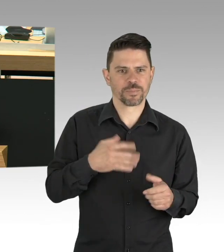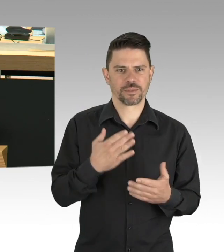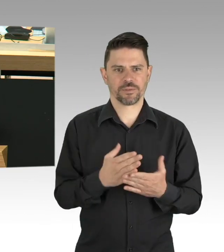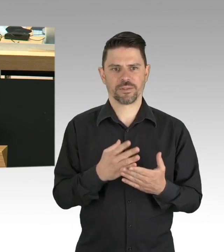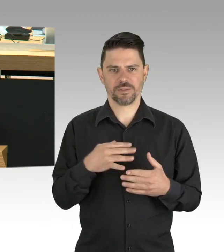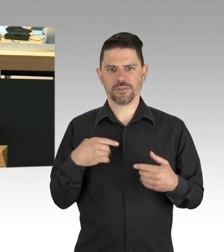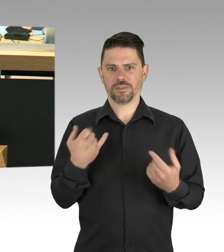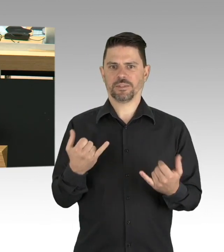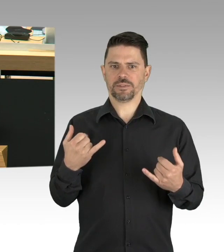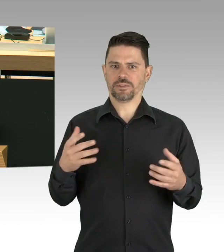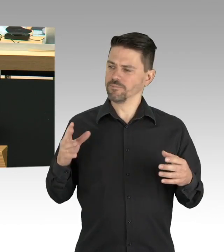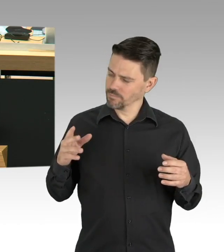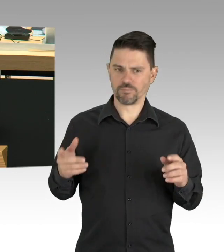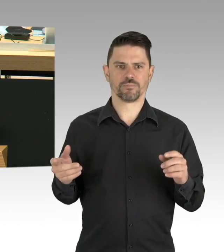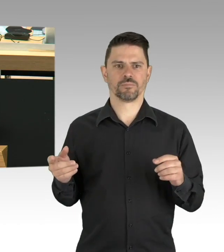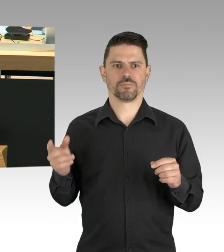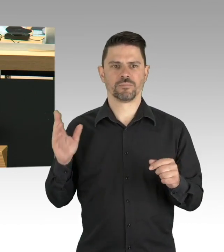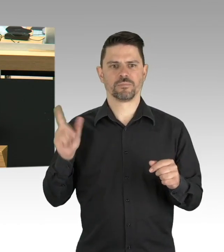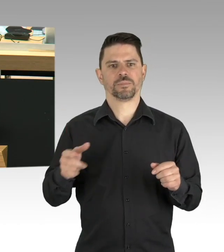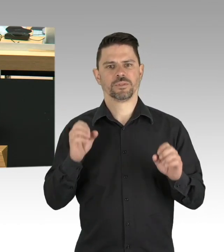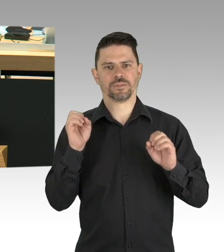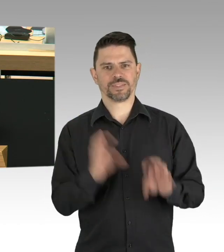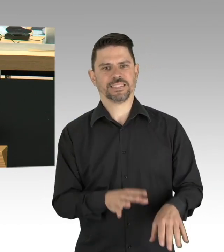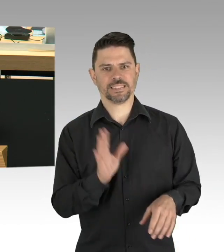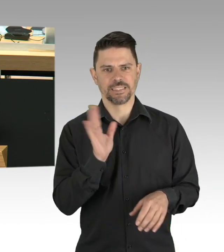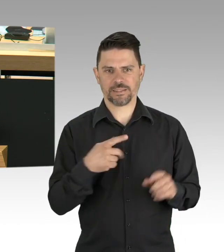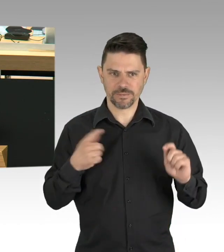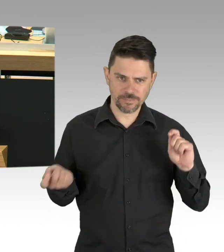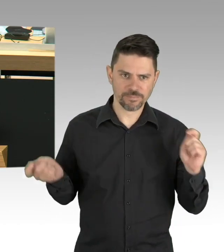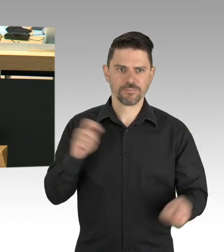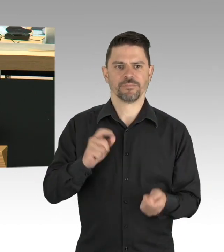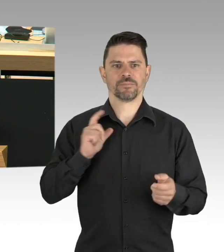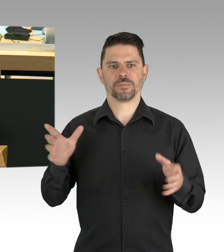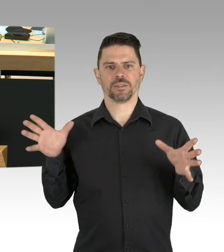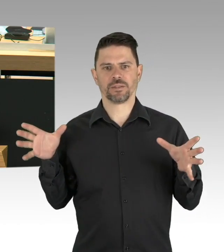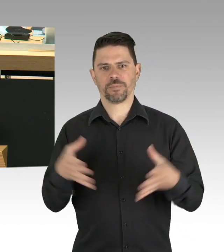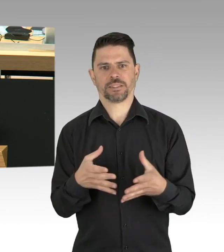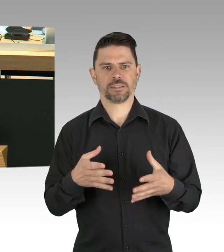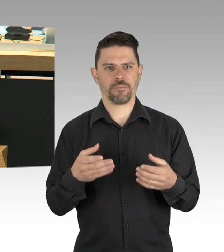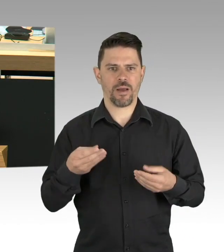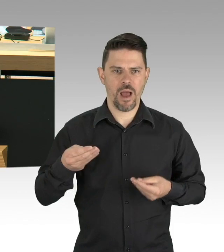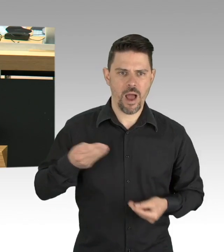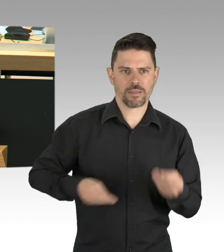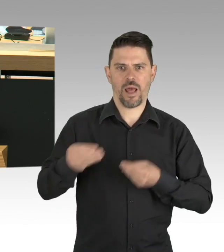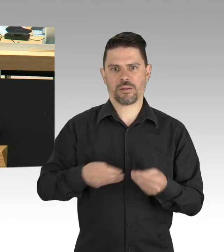die als medizinisches Fachpersonal, Pflegekräfte, als Angehörige der Hilfsorganisationen, der Polizei,